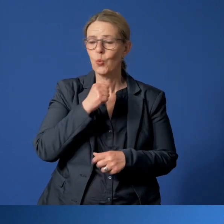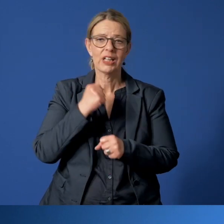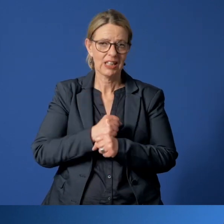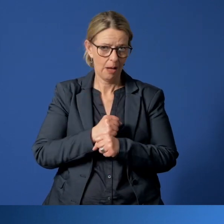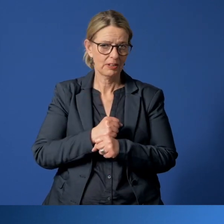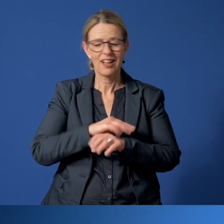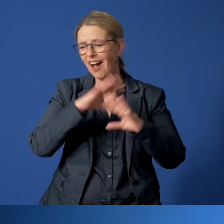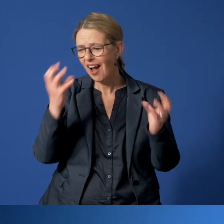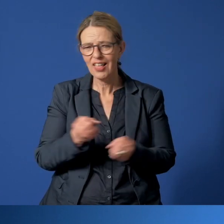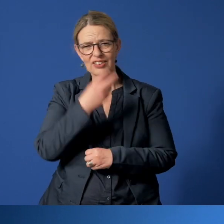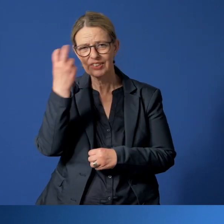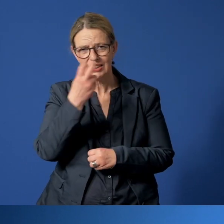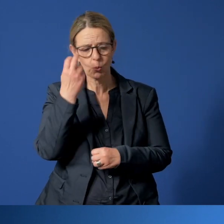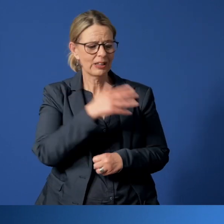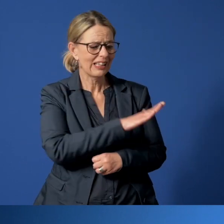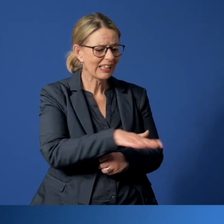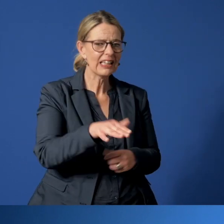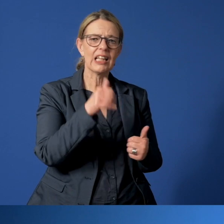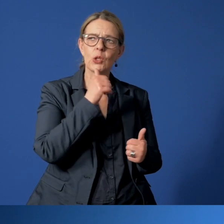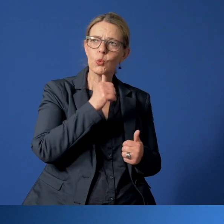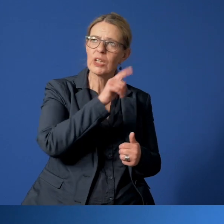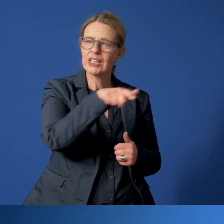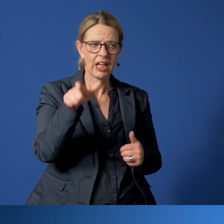den Kontakt zu gefährdeten Kindern und Jugendlichen zu halten.